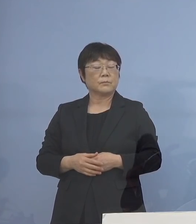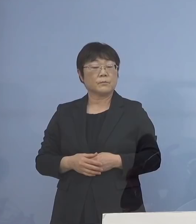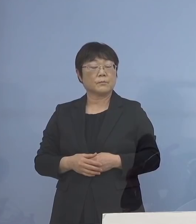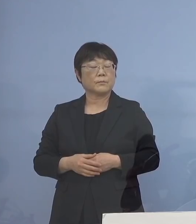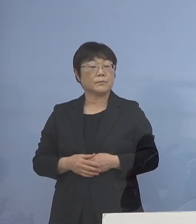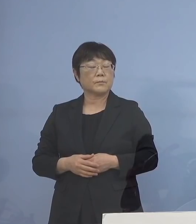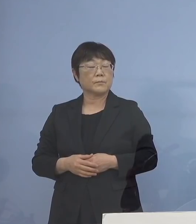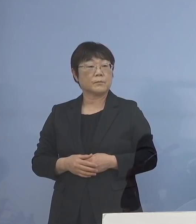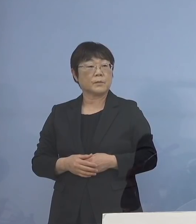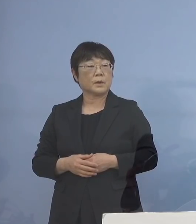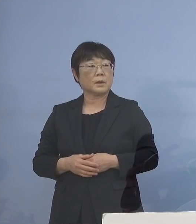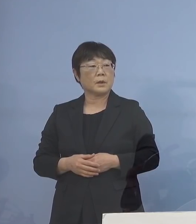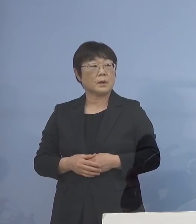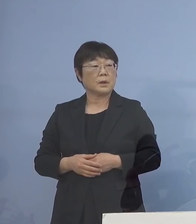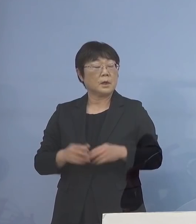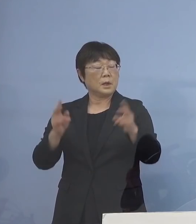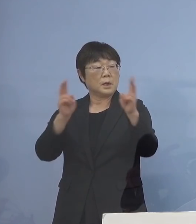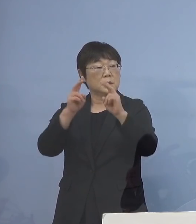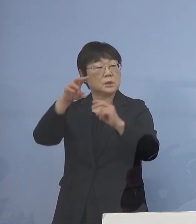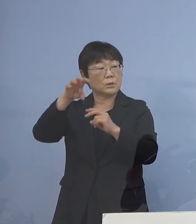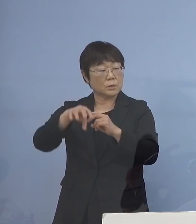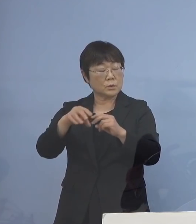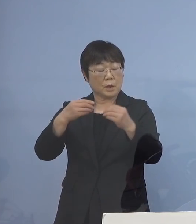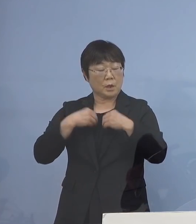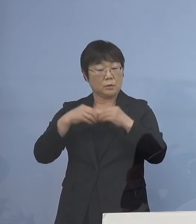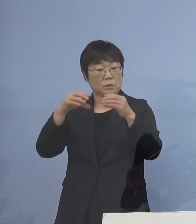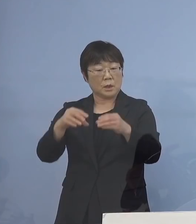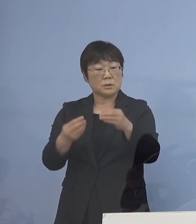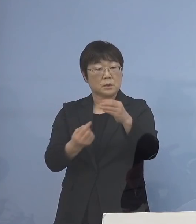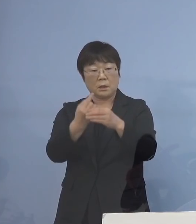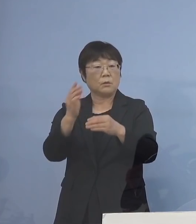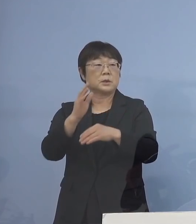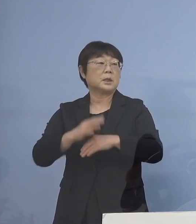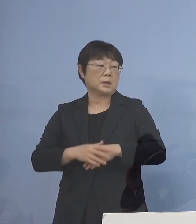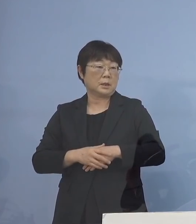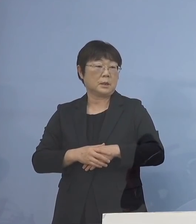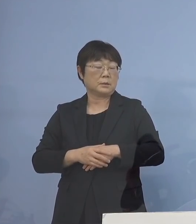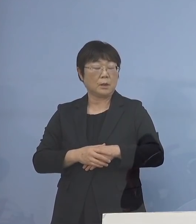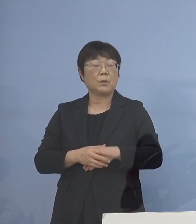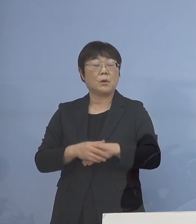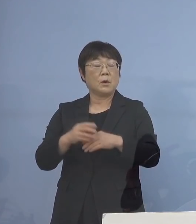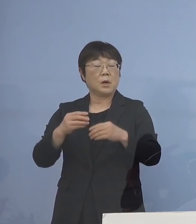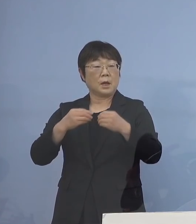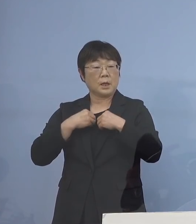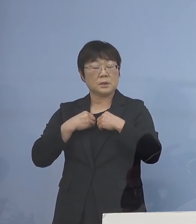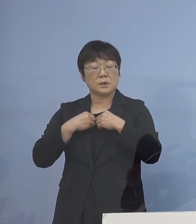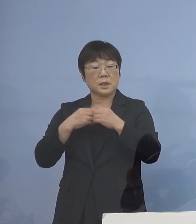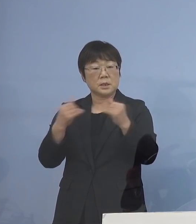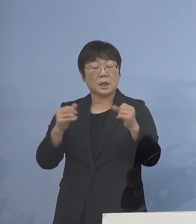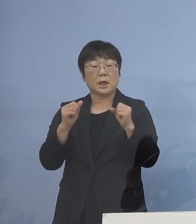事業所でクラスターが あまり出ていないんですね かといって感染者がいない訳ではない ということで